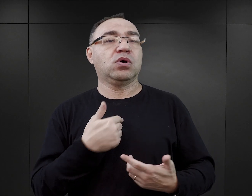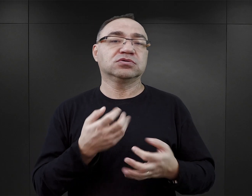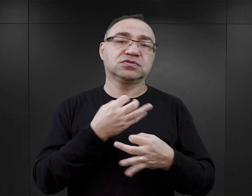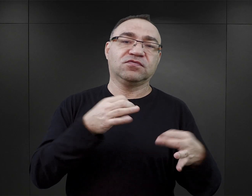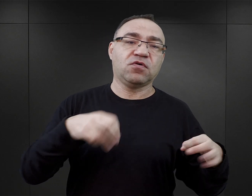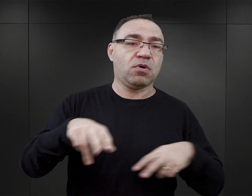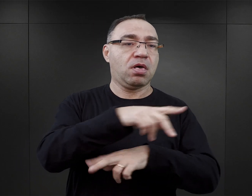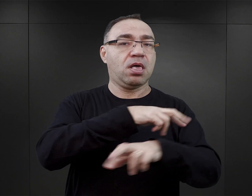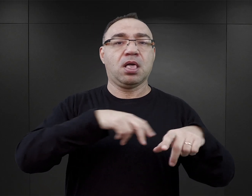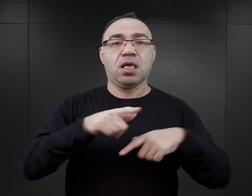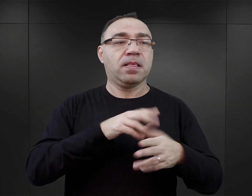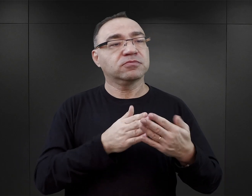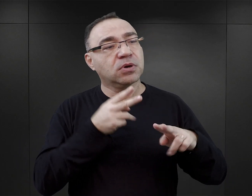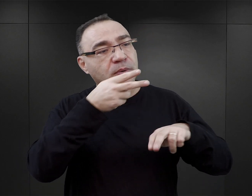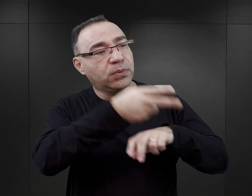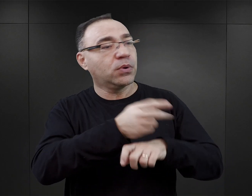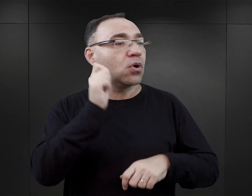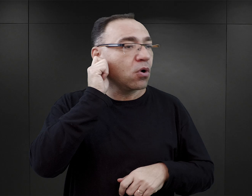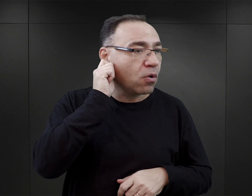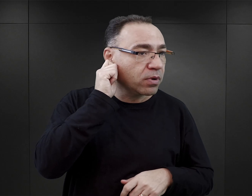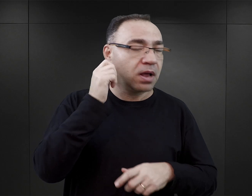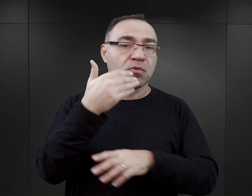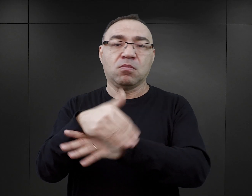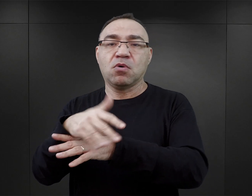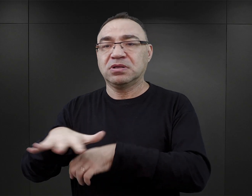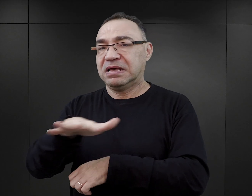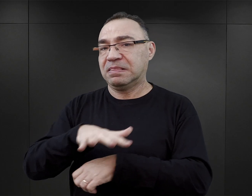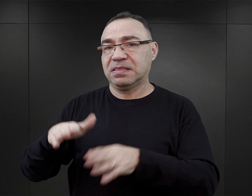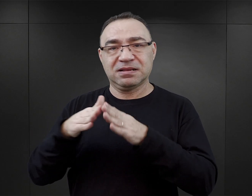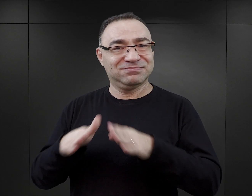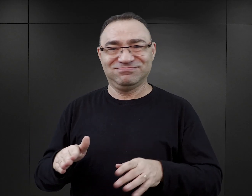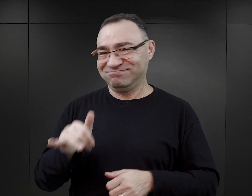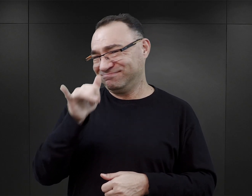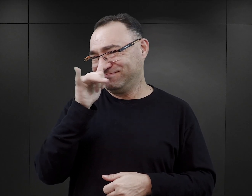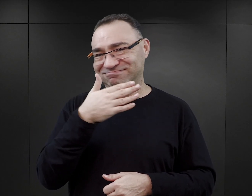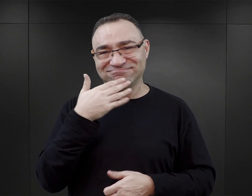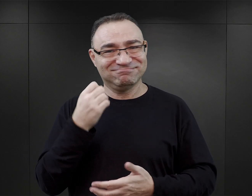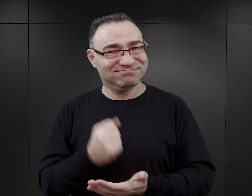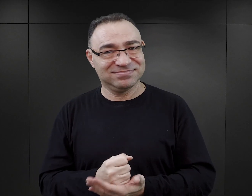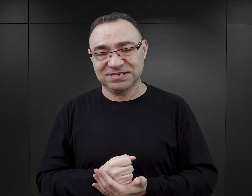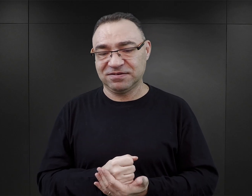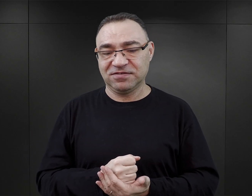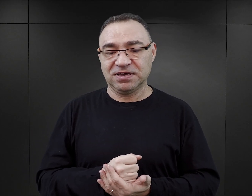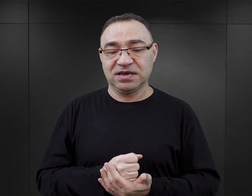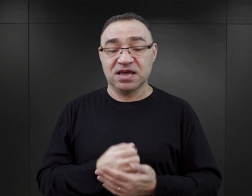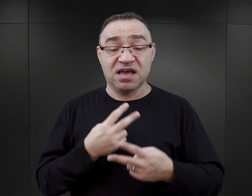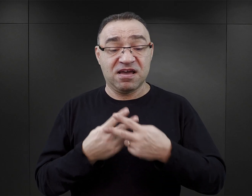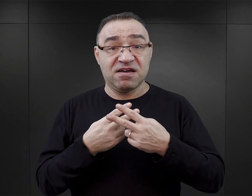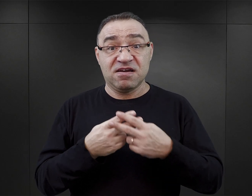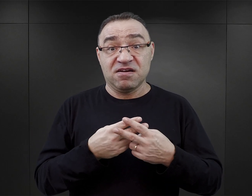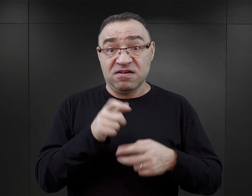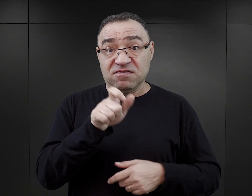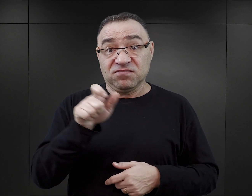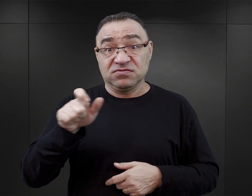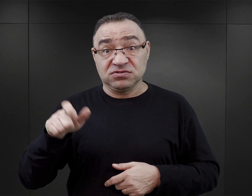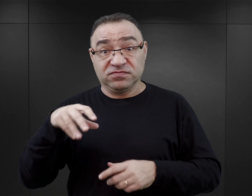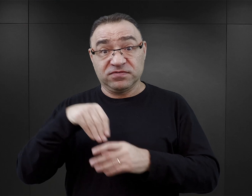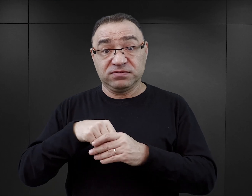czy wchodzić na teren obozu kobiecego albo wychodzić poza teren obozu w ogóle. Więźniowie przedstawieni w tych książkach